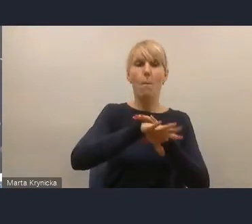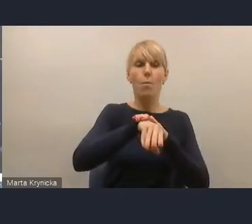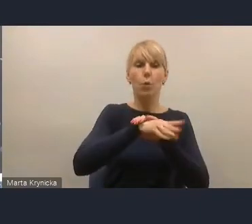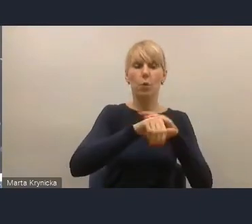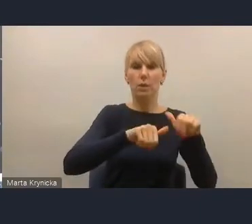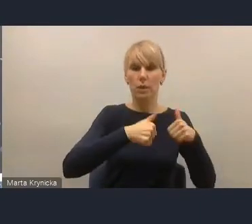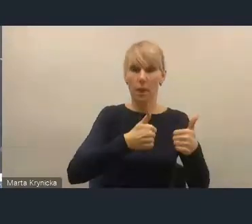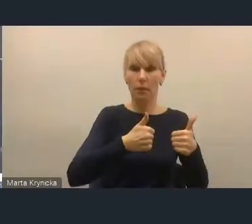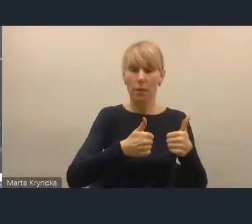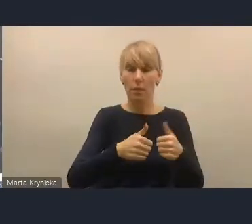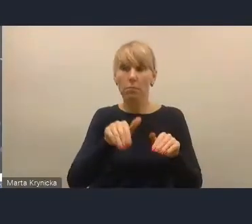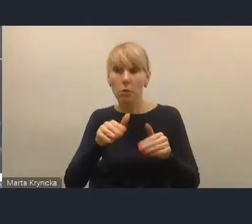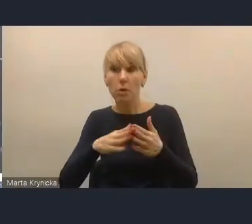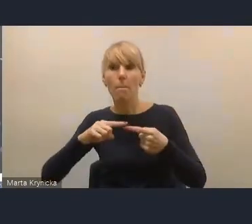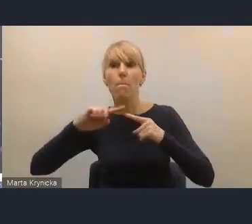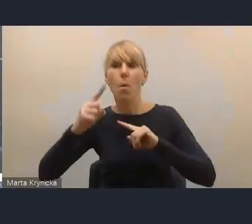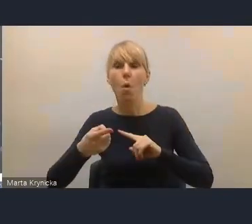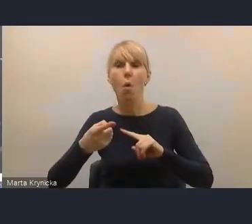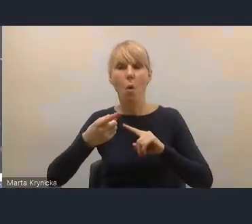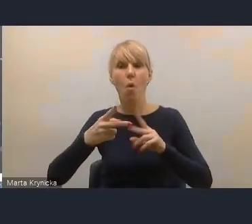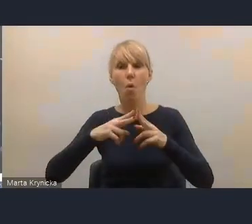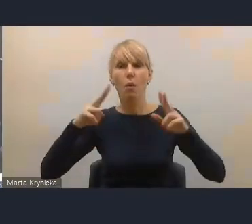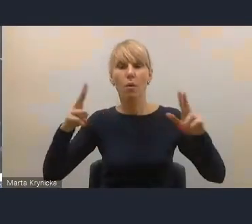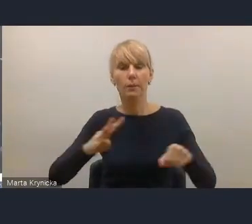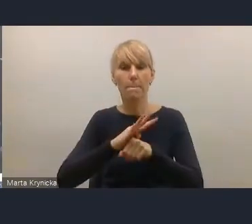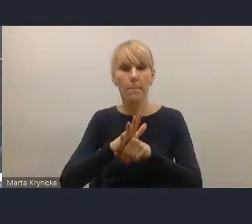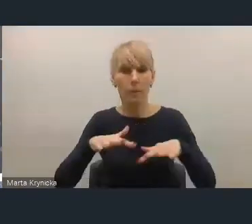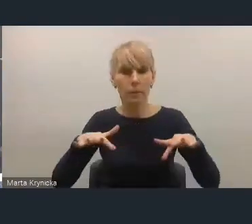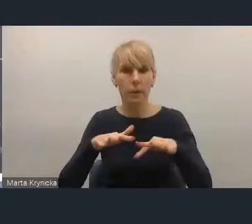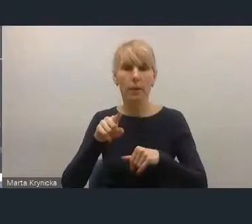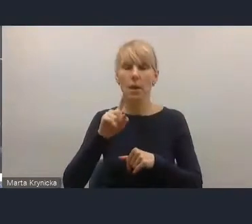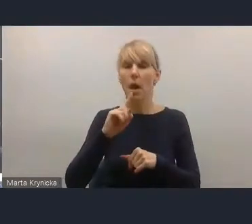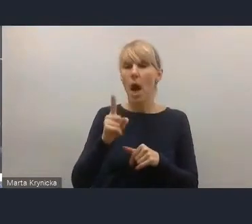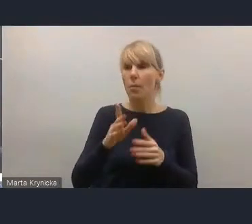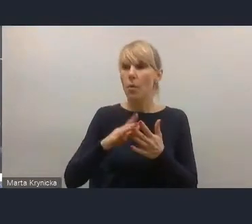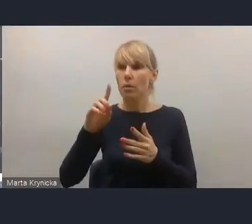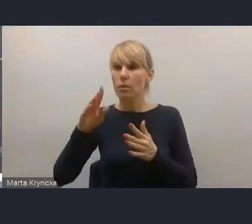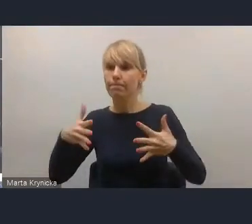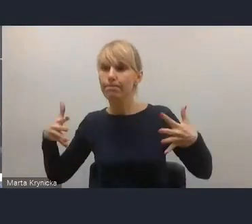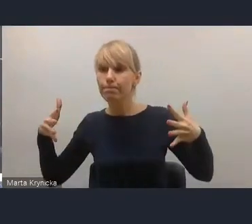trzeba by sprawdzić, jak to wygląda, czy na przykład nadmierna koncentracja rynku wynajmu mieszkań,